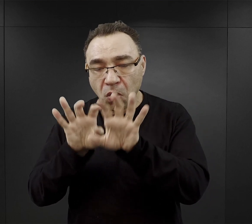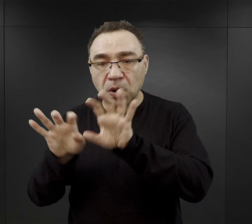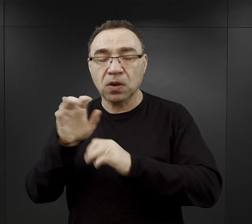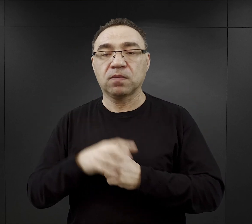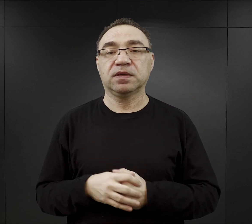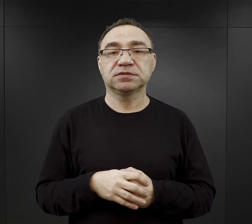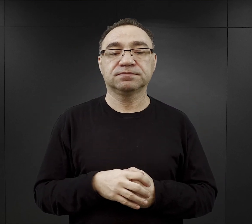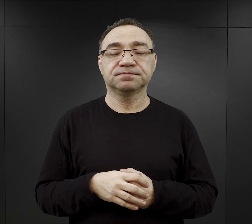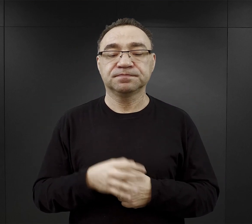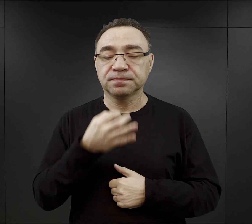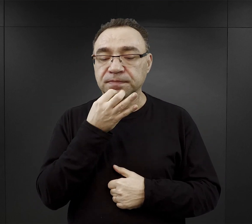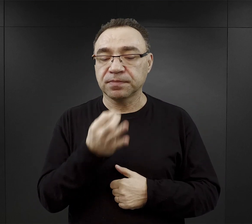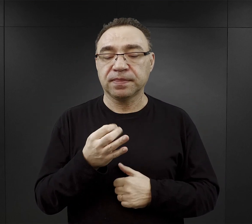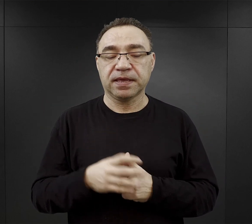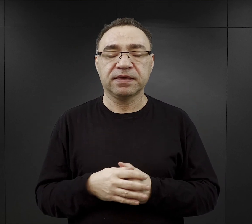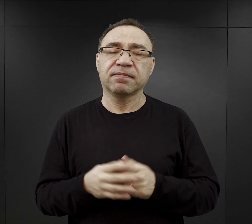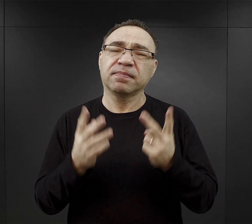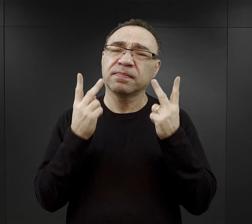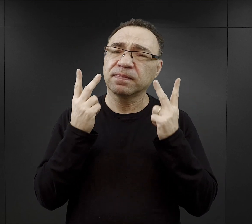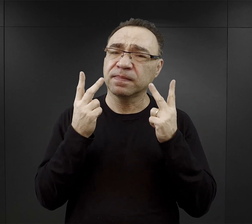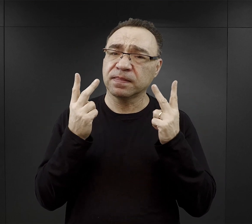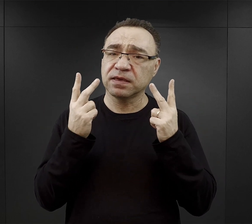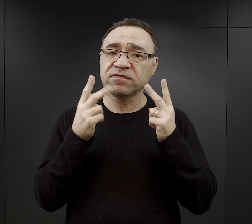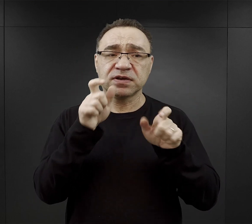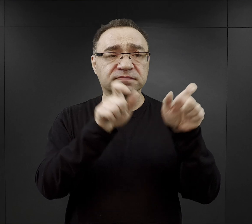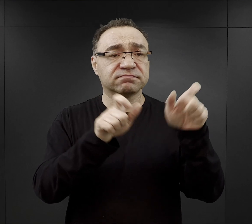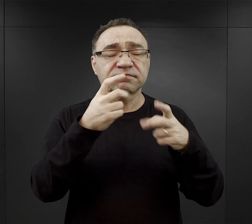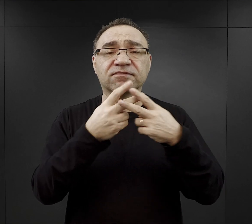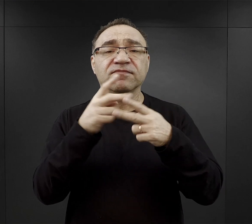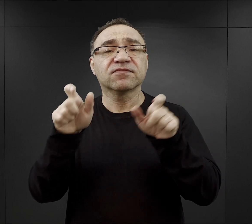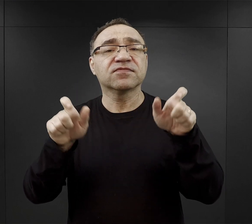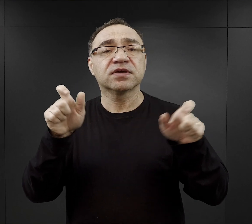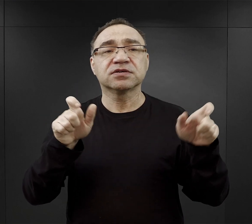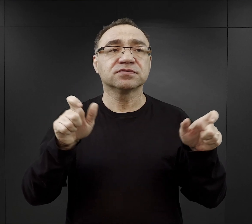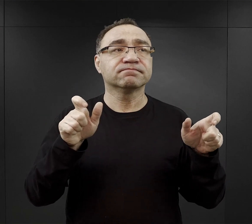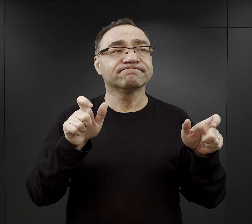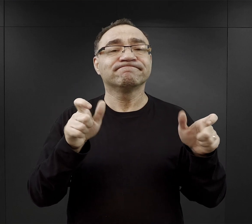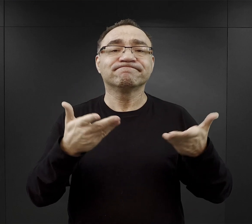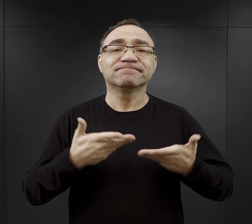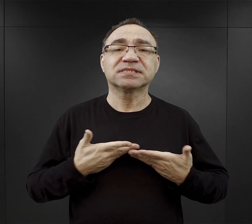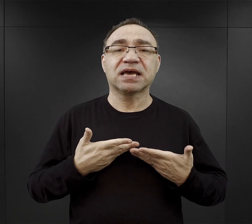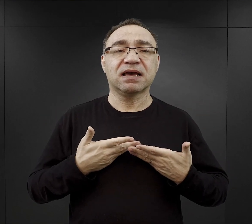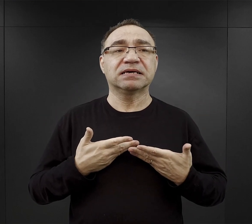Co miało największe znaczenie dla więźniów? Co zwiększało ich szansę przeżycia?